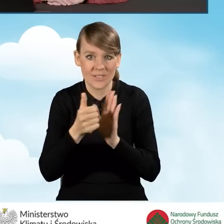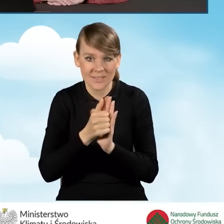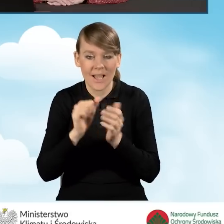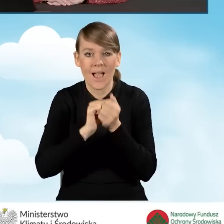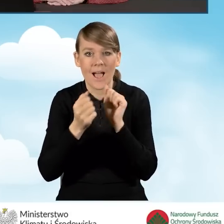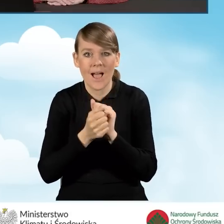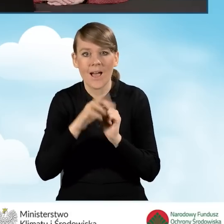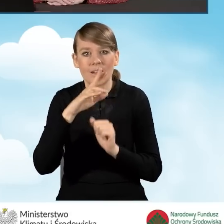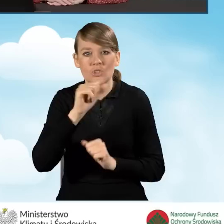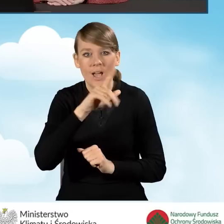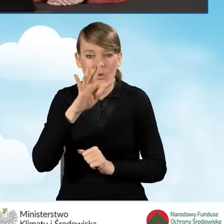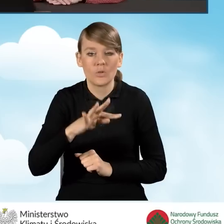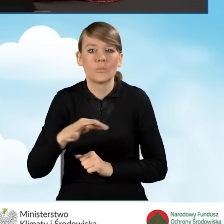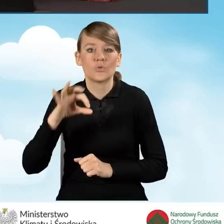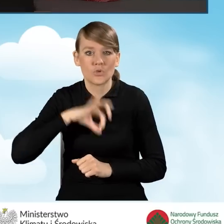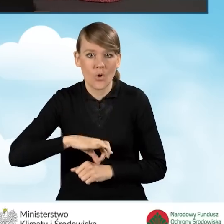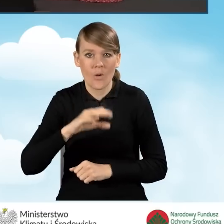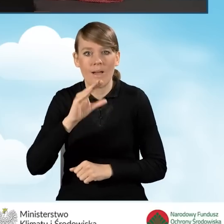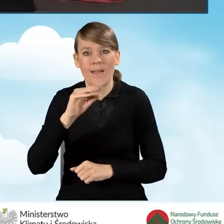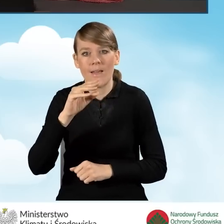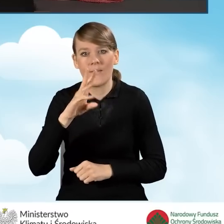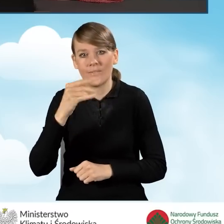bądź ryczałtu od przychodów ewidencjonowane w PIT-28.